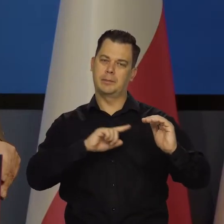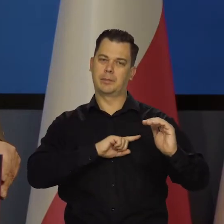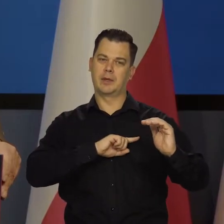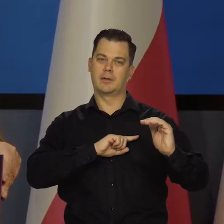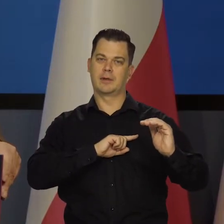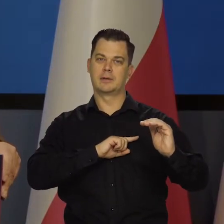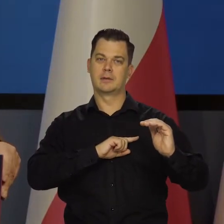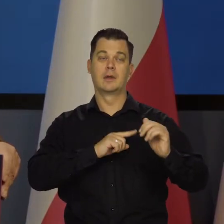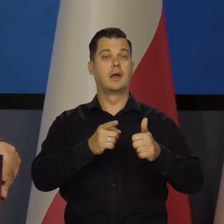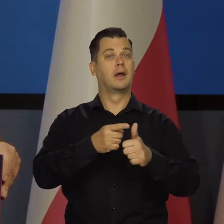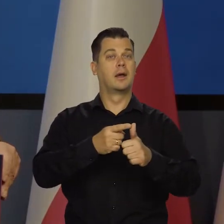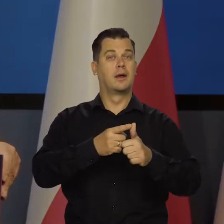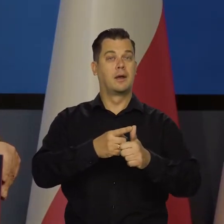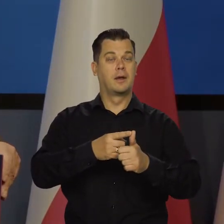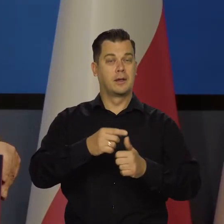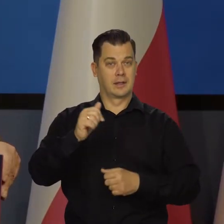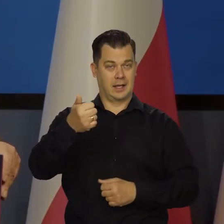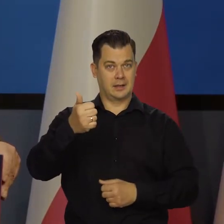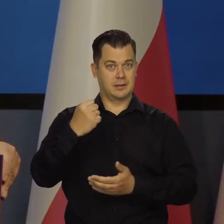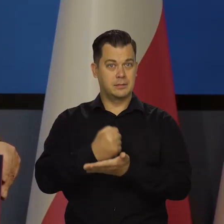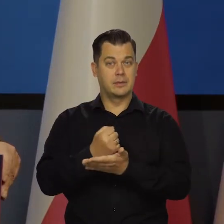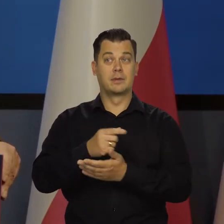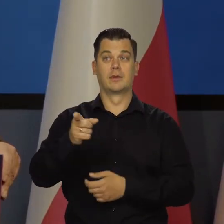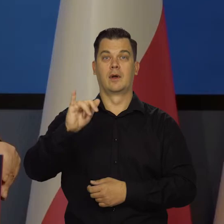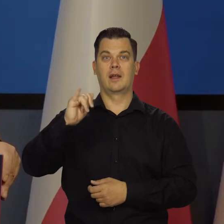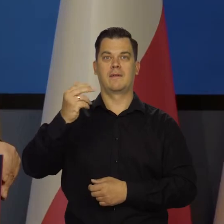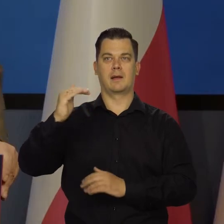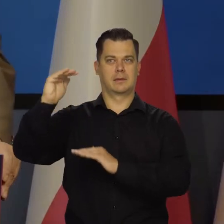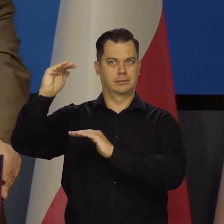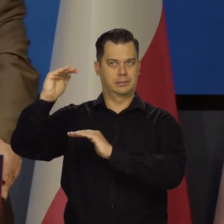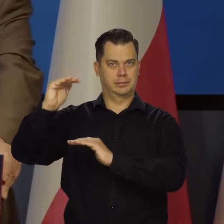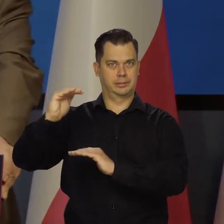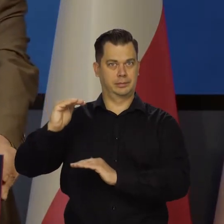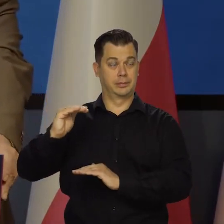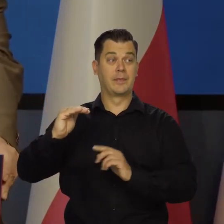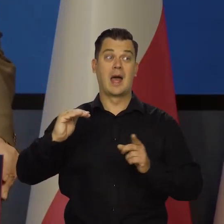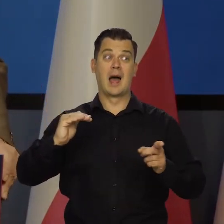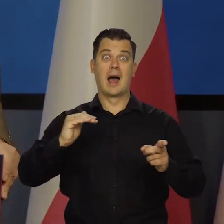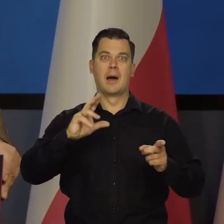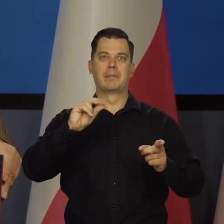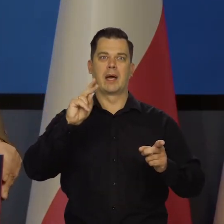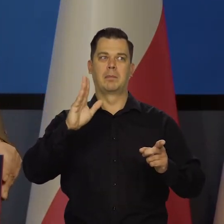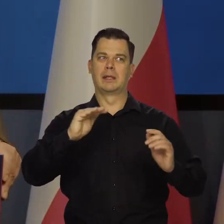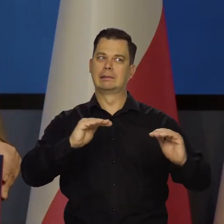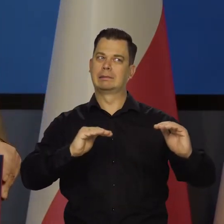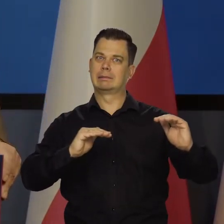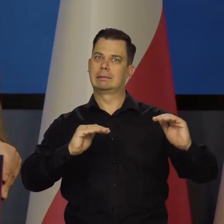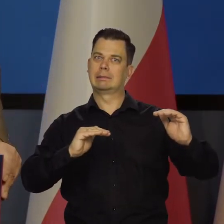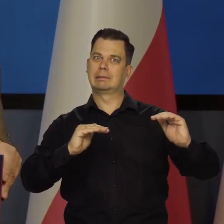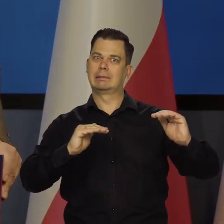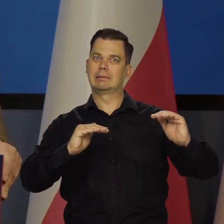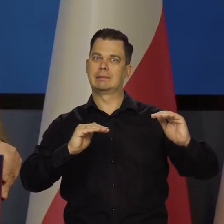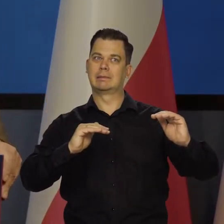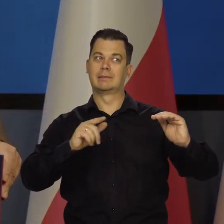Między działaniem antyinflacyjnym, a nie przedobrzeniem, nie zabiciem pacjenta,